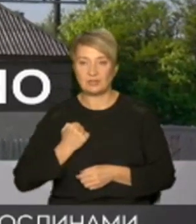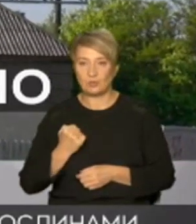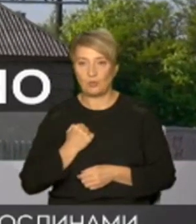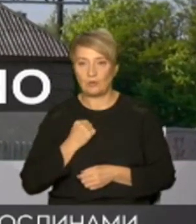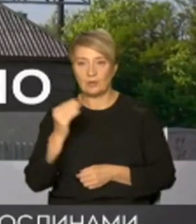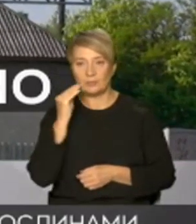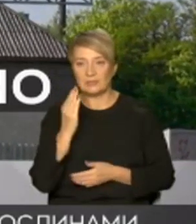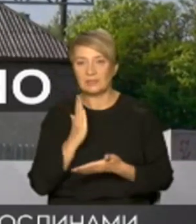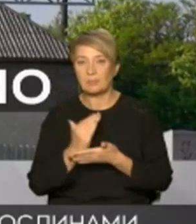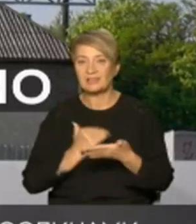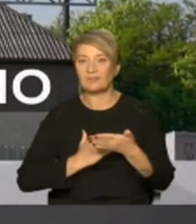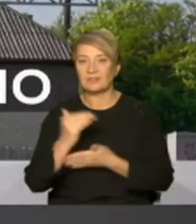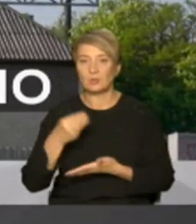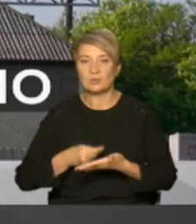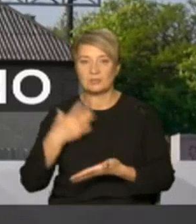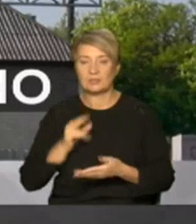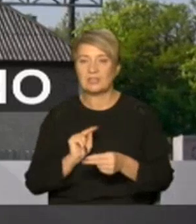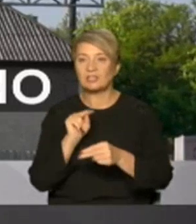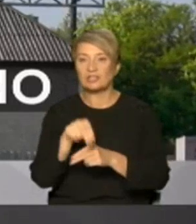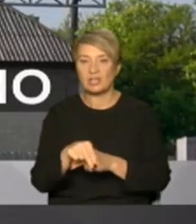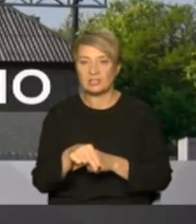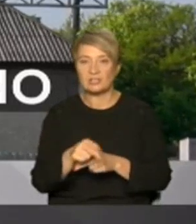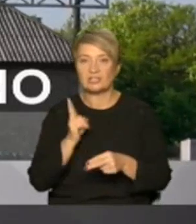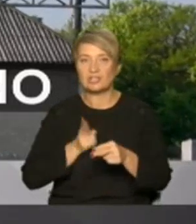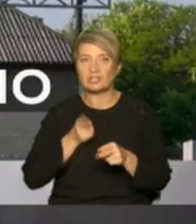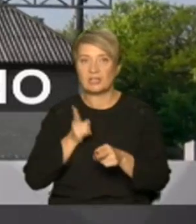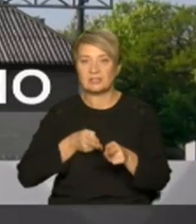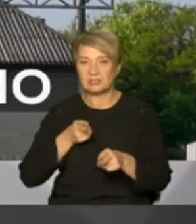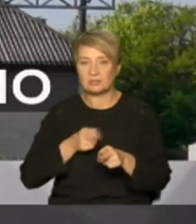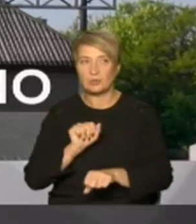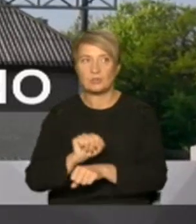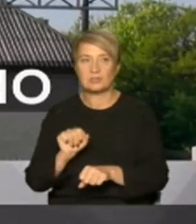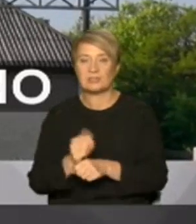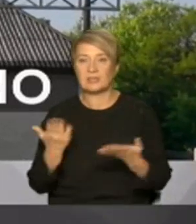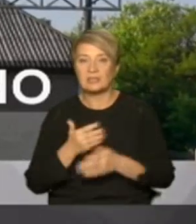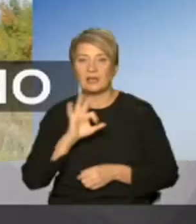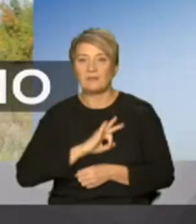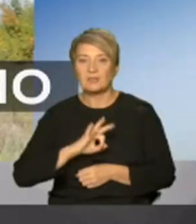цінність насамперед через залізничну станцію яку окупанти використовували для перекидання своїх